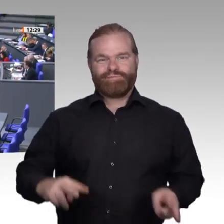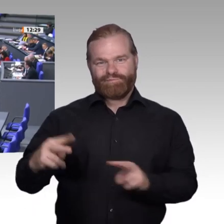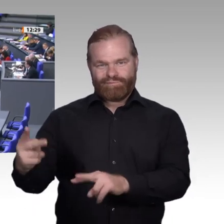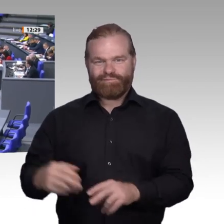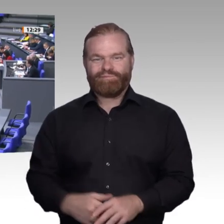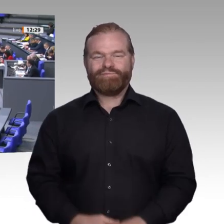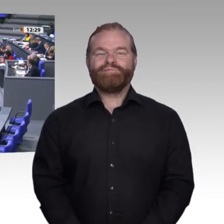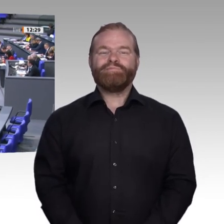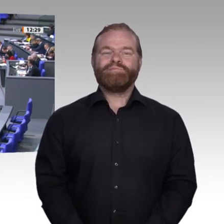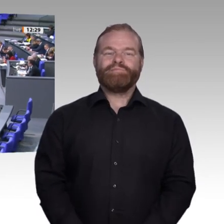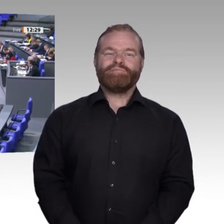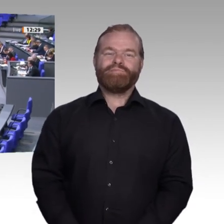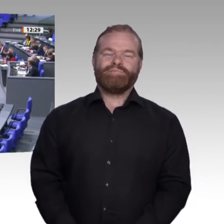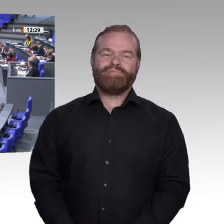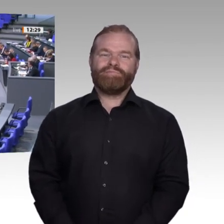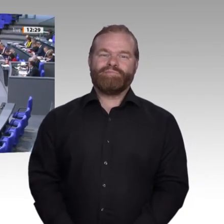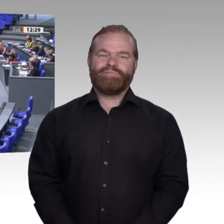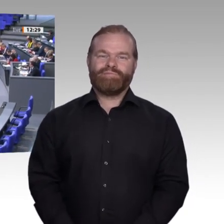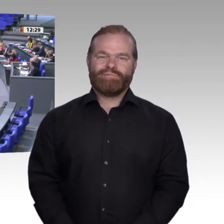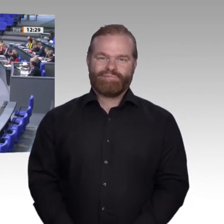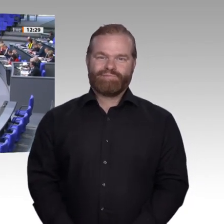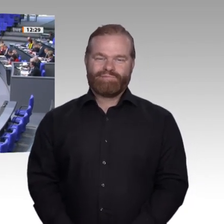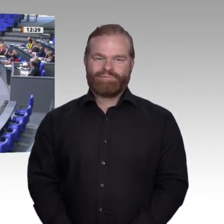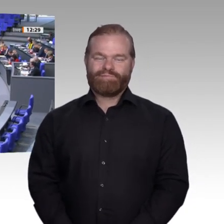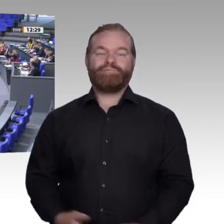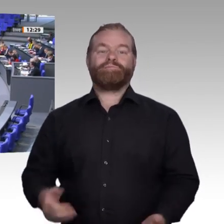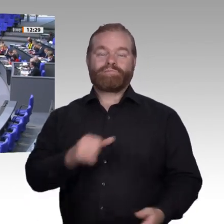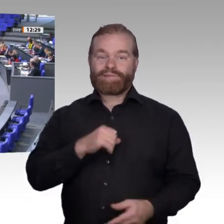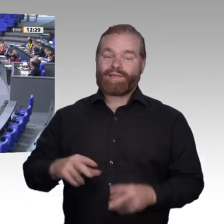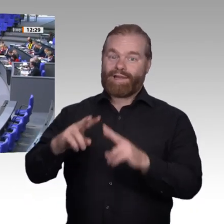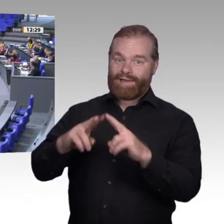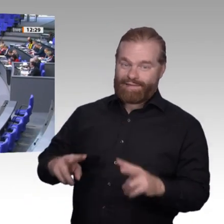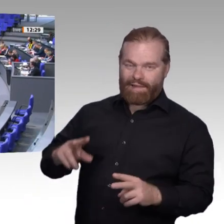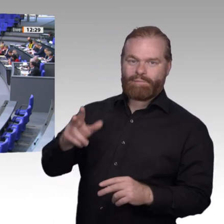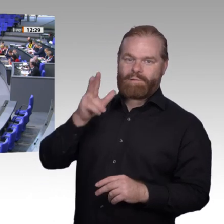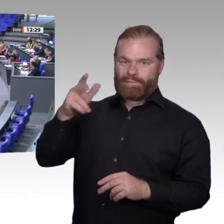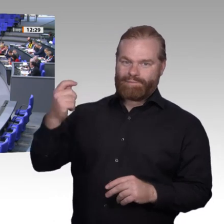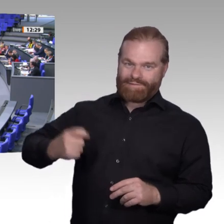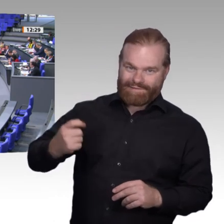Unser duales Ausbildungssystem sorgt dafür, dass Deutschlands Wirtschaft zur Weltspitze